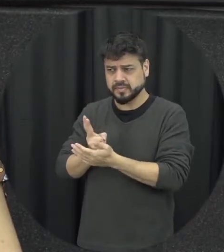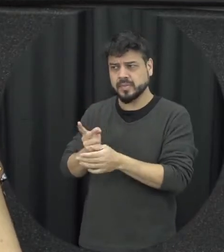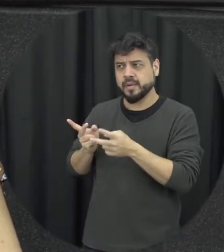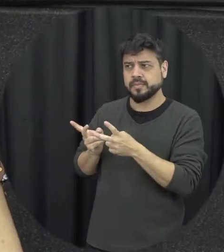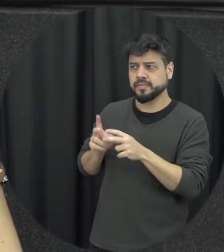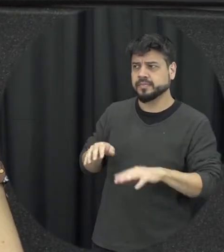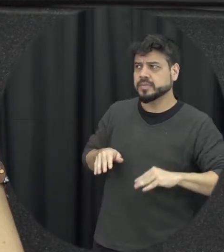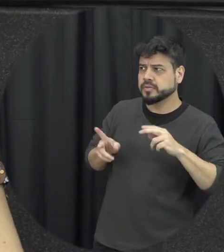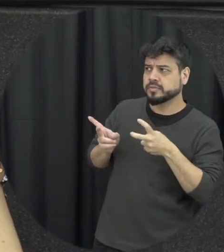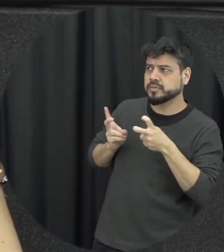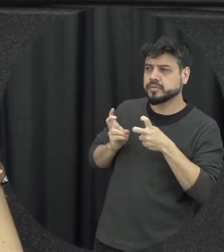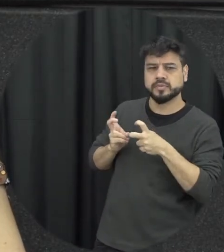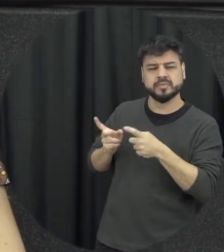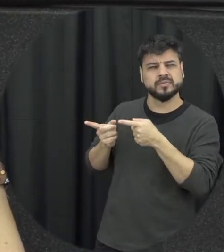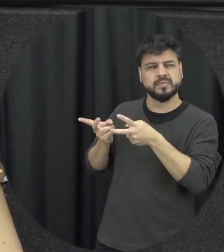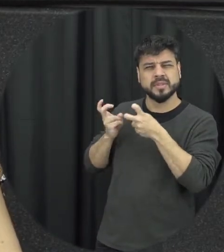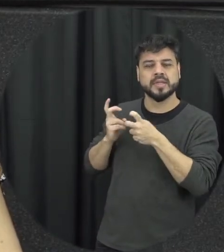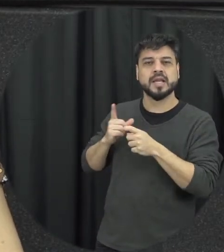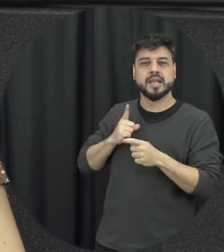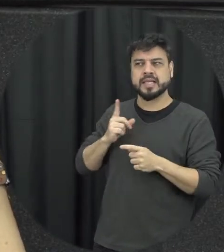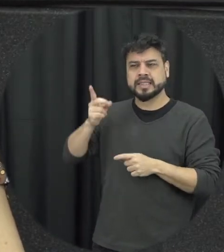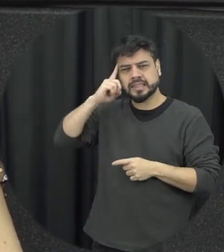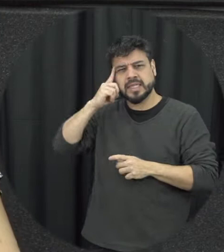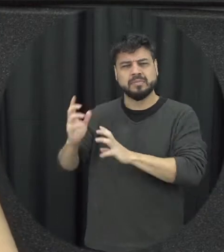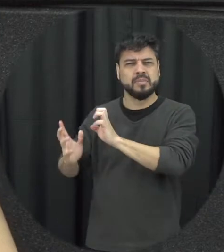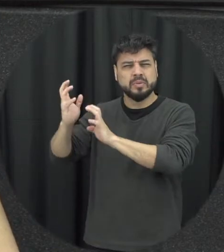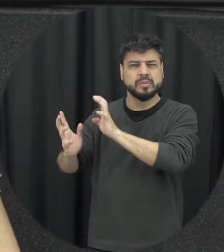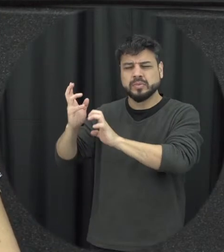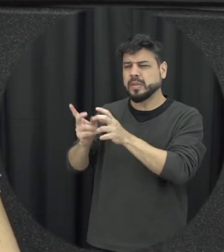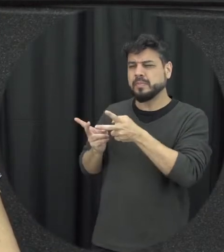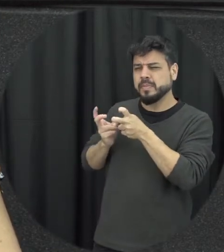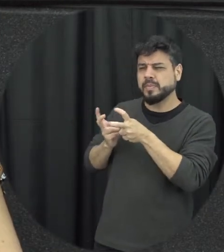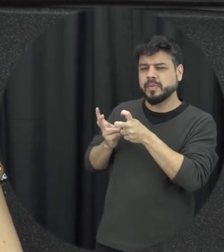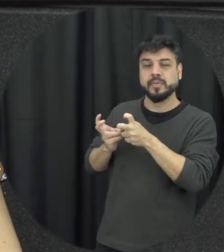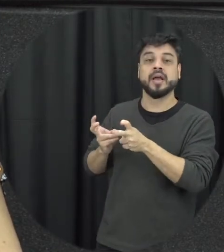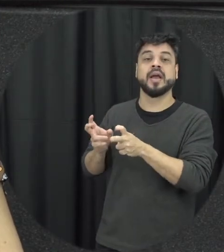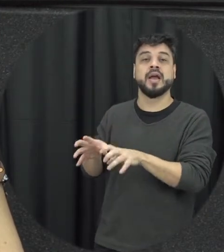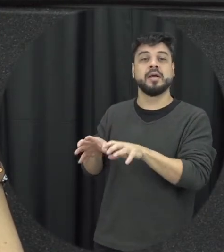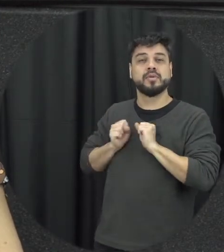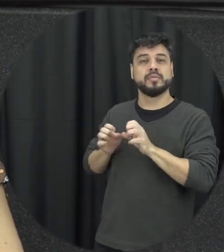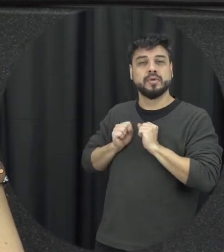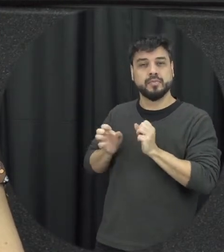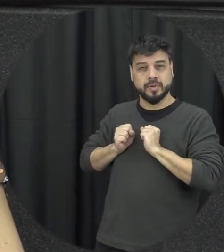essa resposta é isso presenciando tô assistindo agora situações eu também estou aprendendo formas